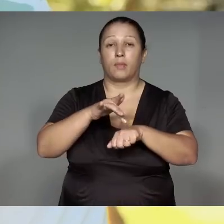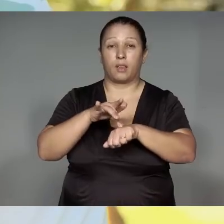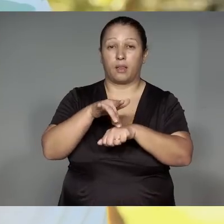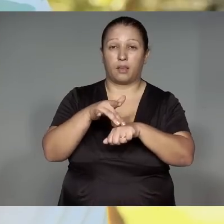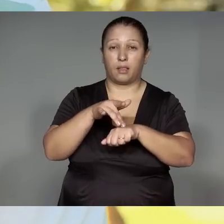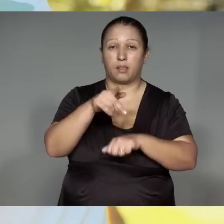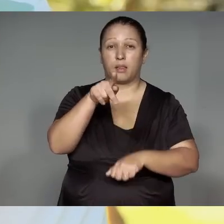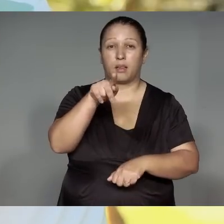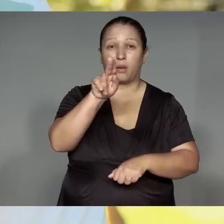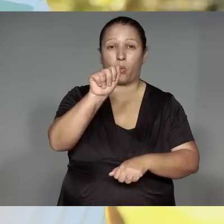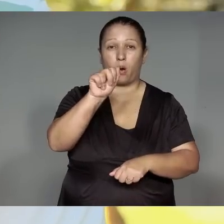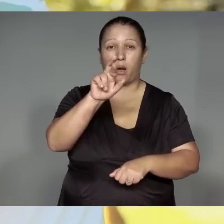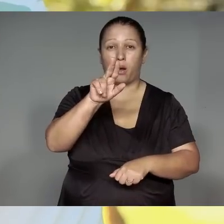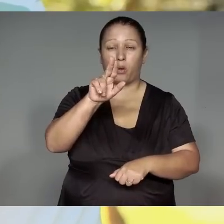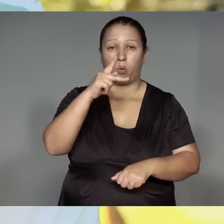Kwarywa porahaj